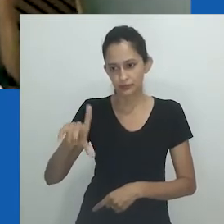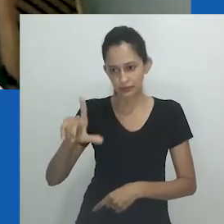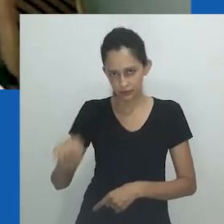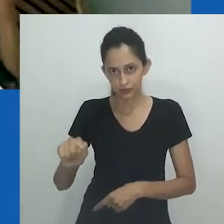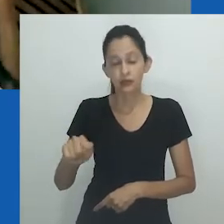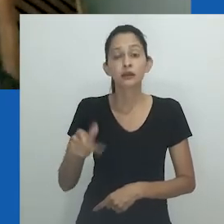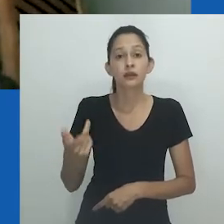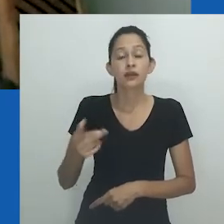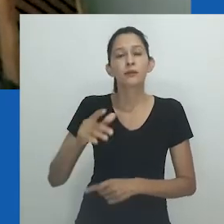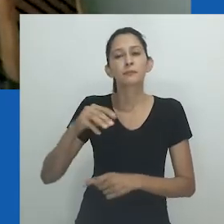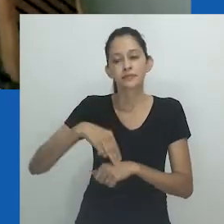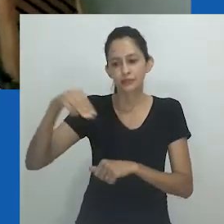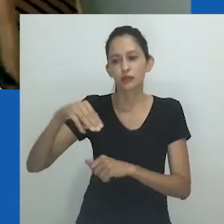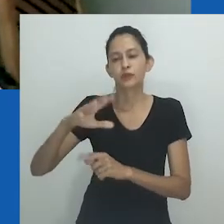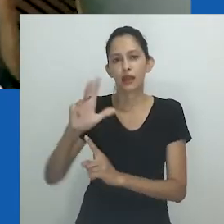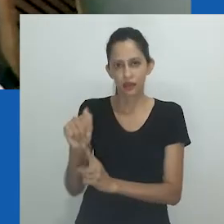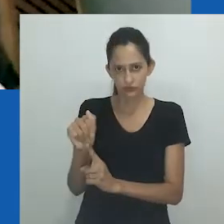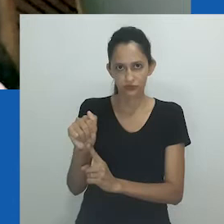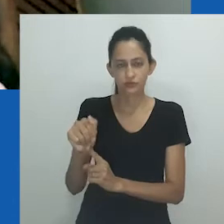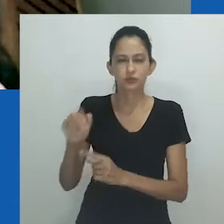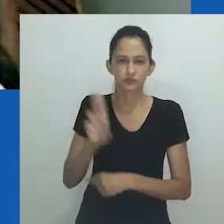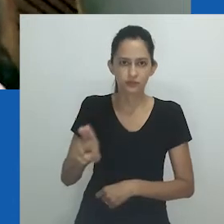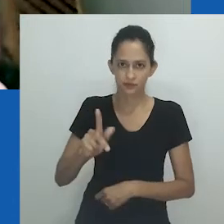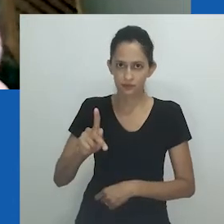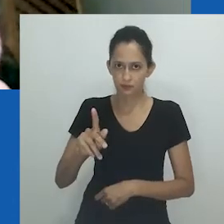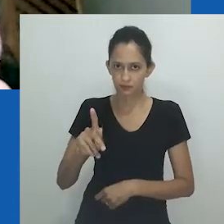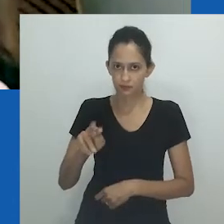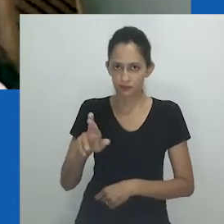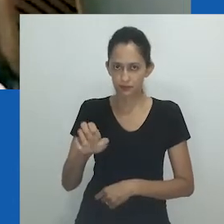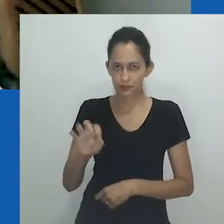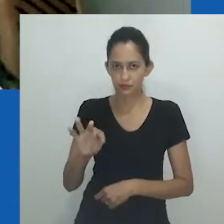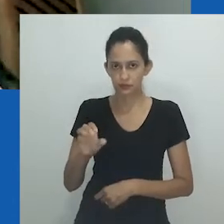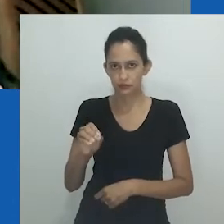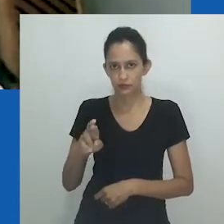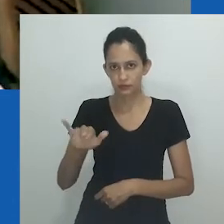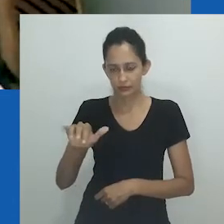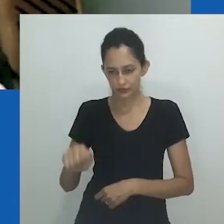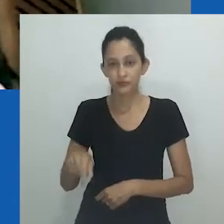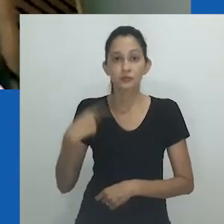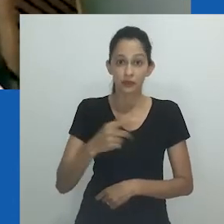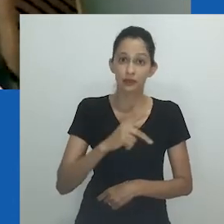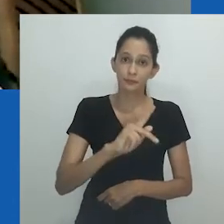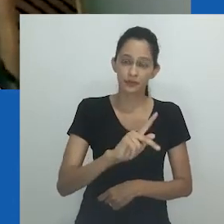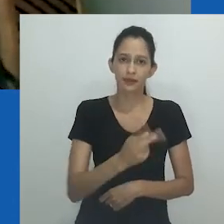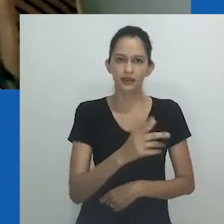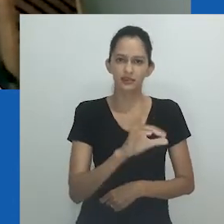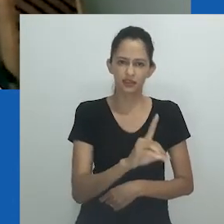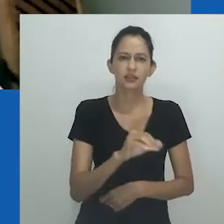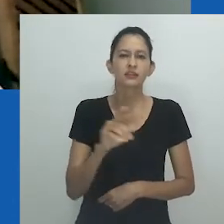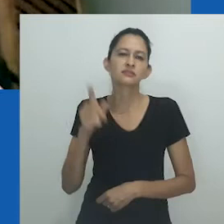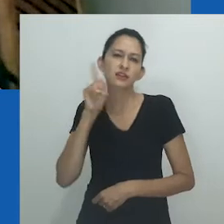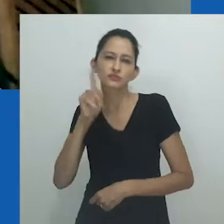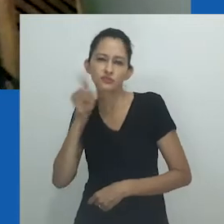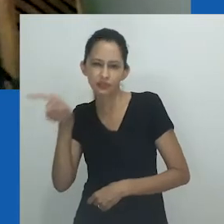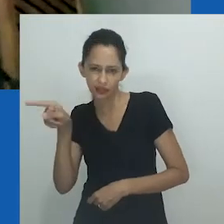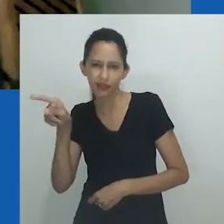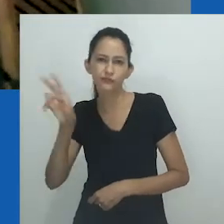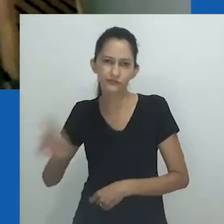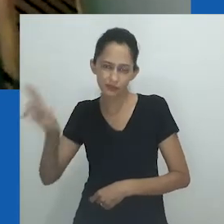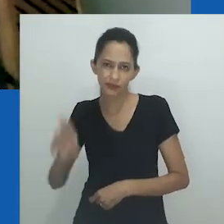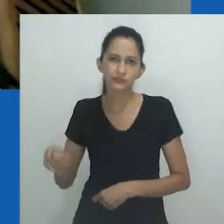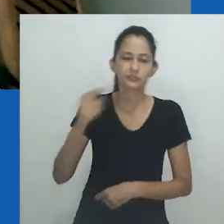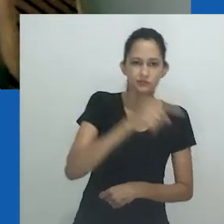no mestrado em Artes, na Universidade de Pretoria, com PhD realizado em campo interdisciplinar entre a Way Univeristy, nos Estados Unidos,